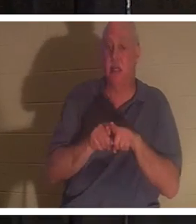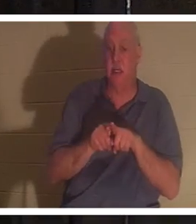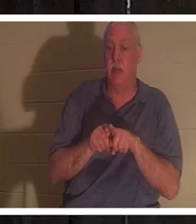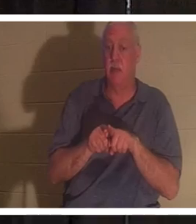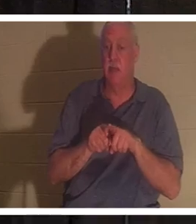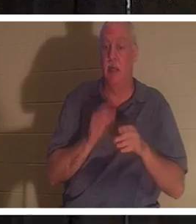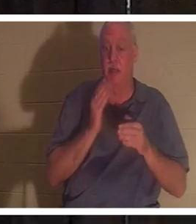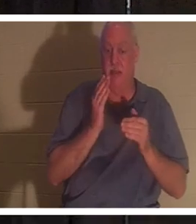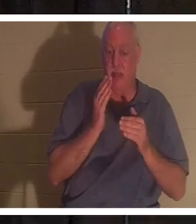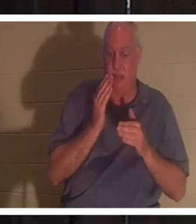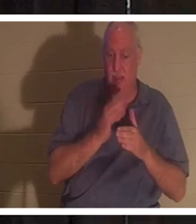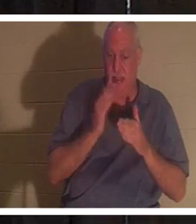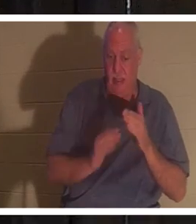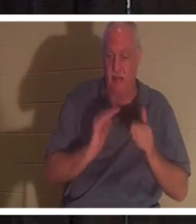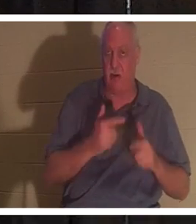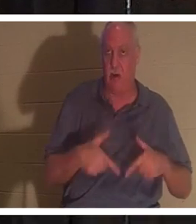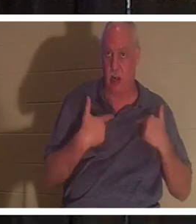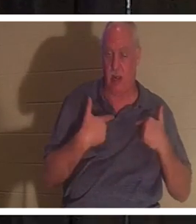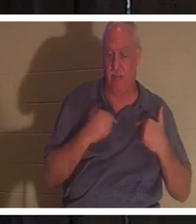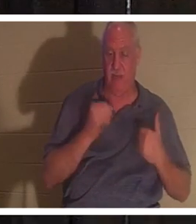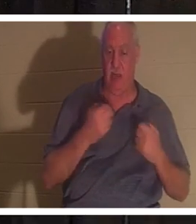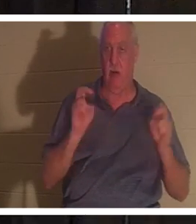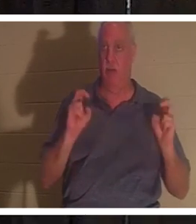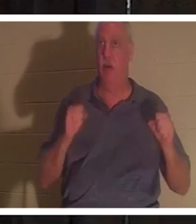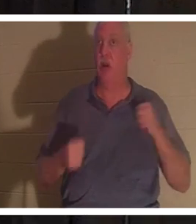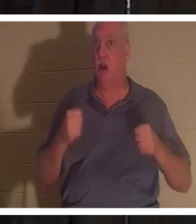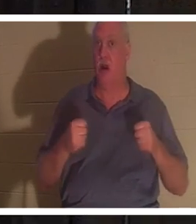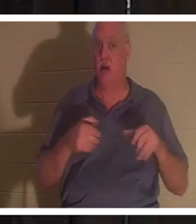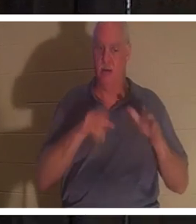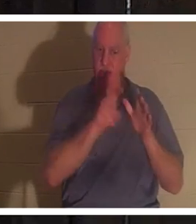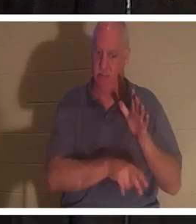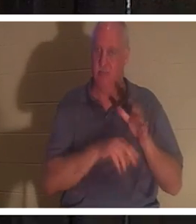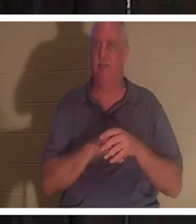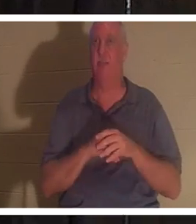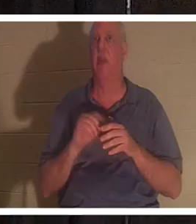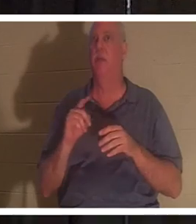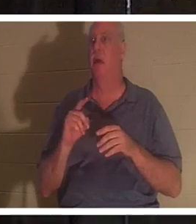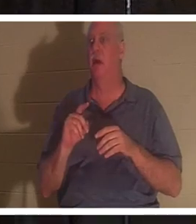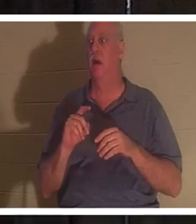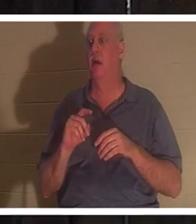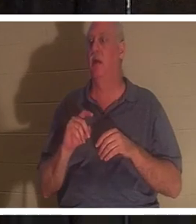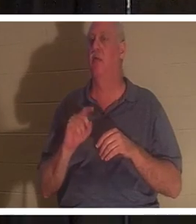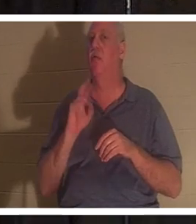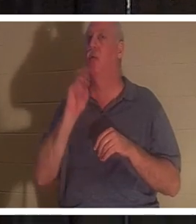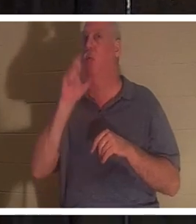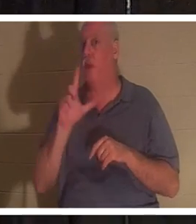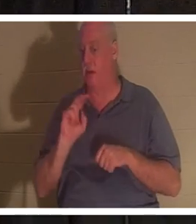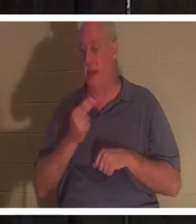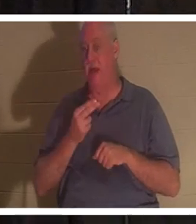の終わりにおいても全く同じです 。 私たちの車は地に捨てられましたが、クリスチャンであるか